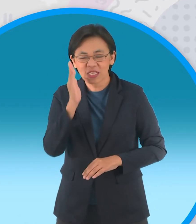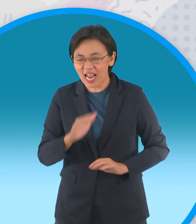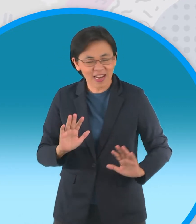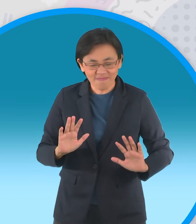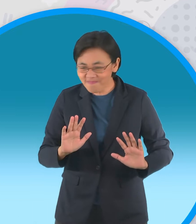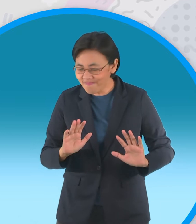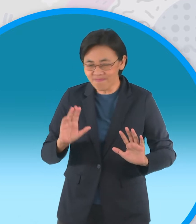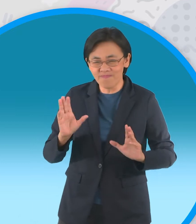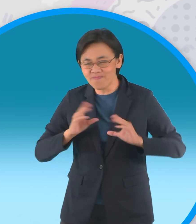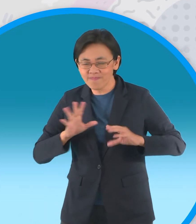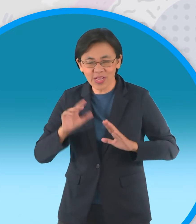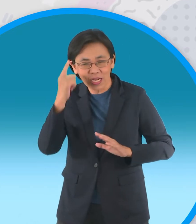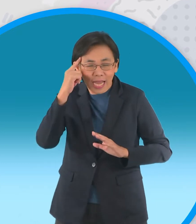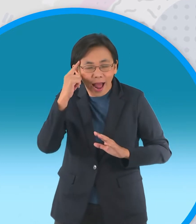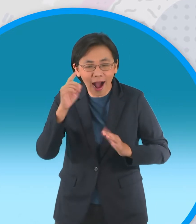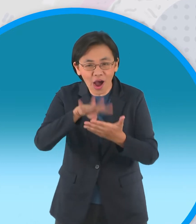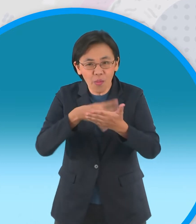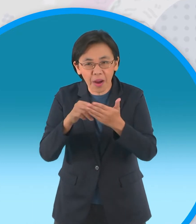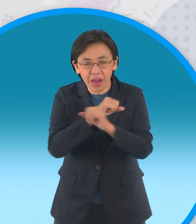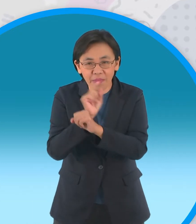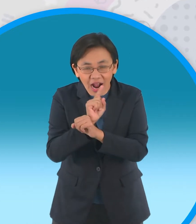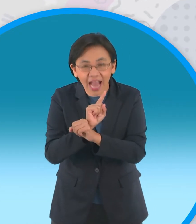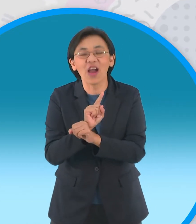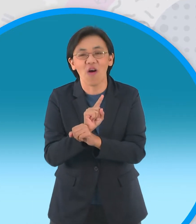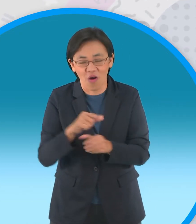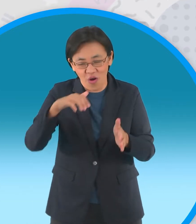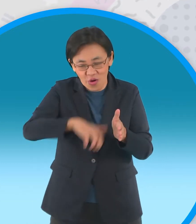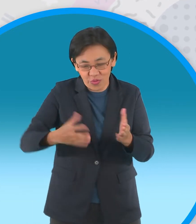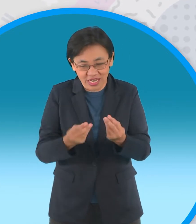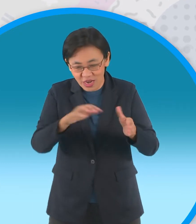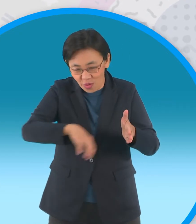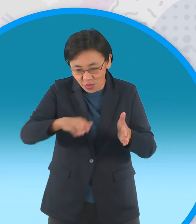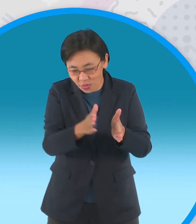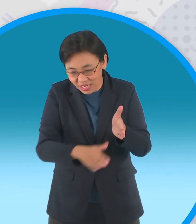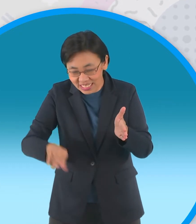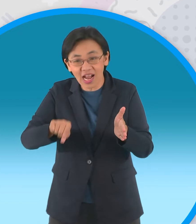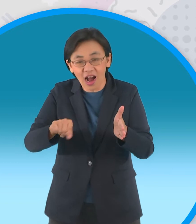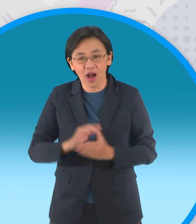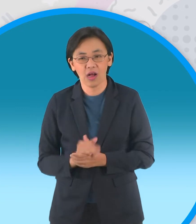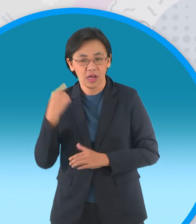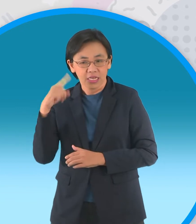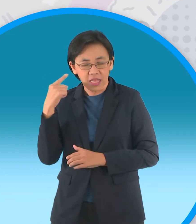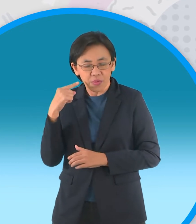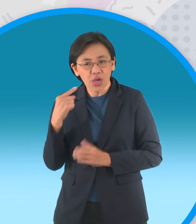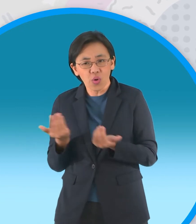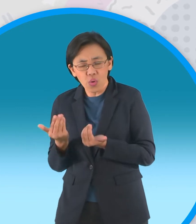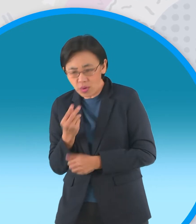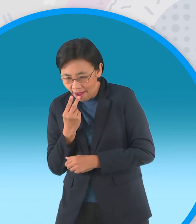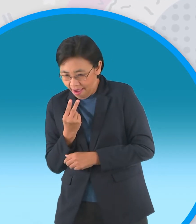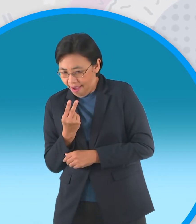จึงวางแผนป้องกันด้วยการขุดหลุมพรางดักรอไว้แต่หนูแป้งแอบได้ยินแผนร้ายซะก่อน